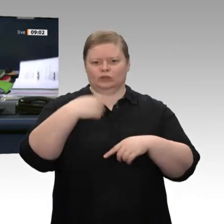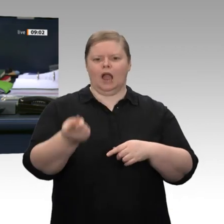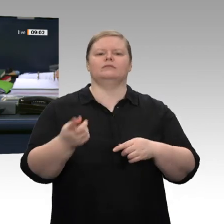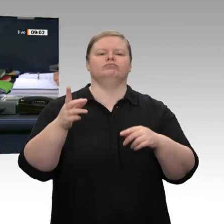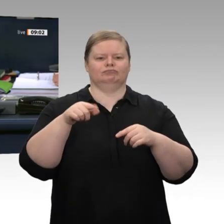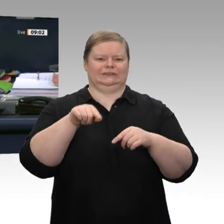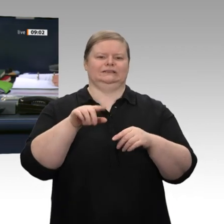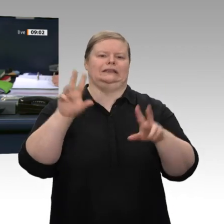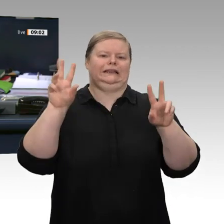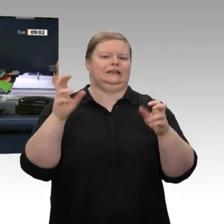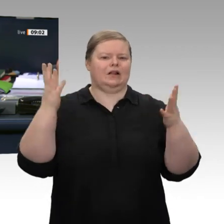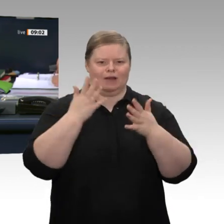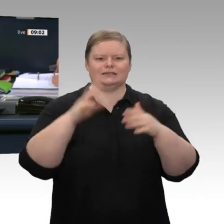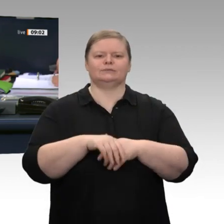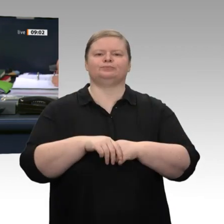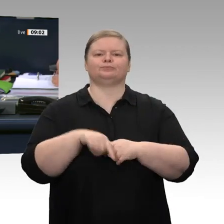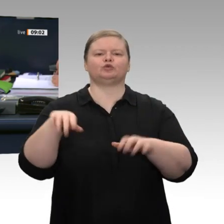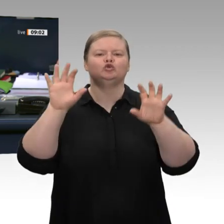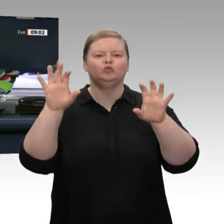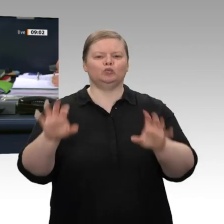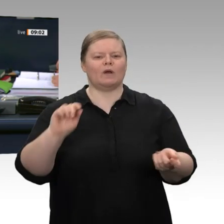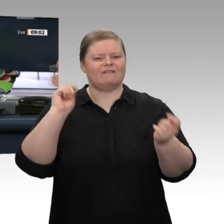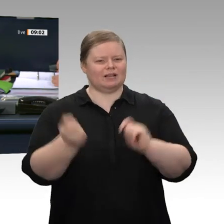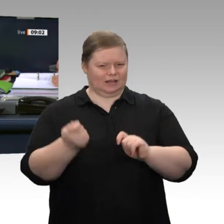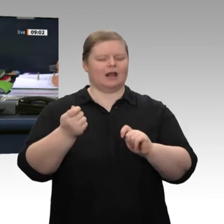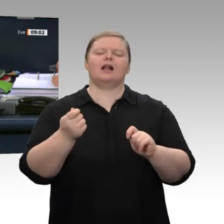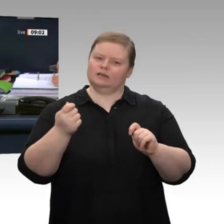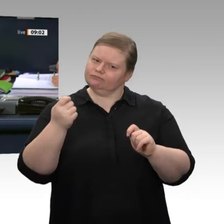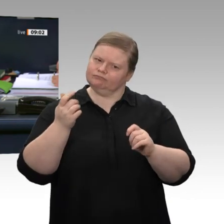meistern“. Und die Beratung der Beschlussempfehlung des Ausschusses für Wirtschaft und Energie